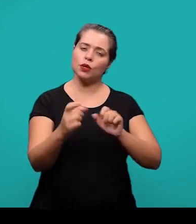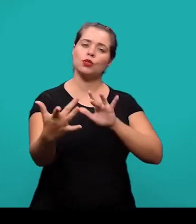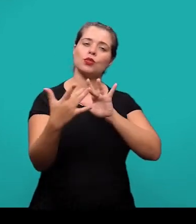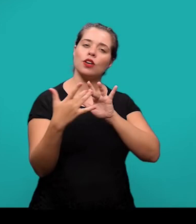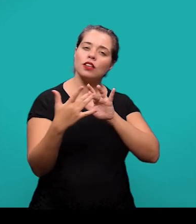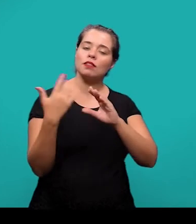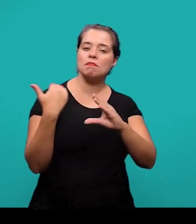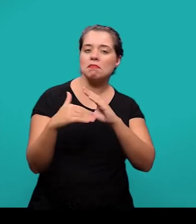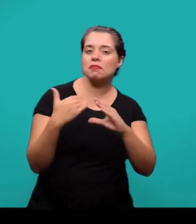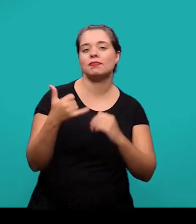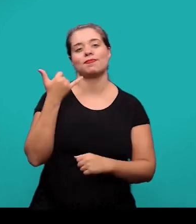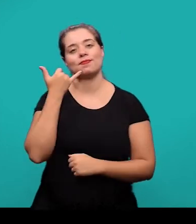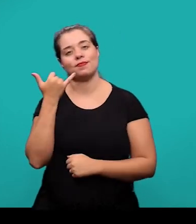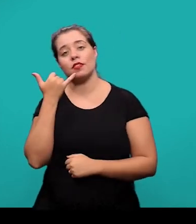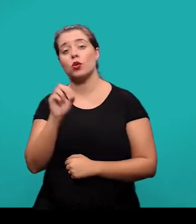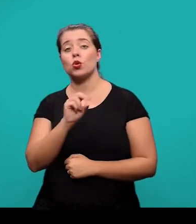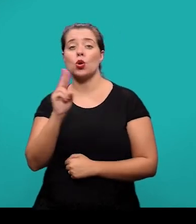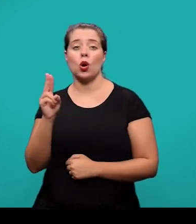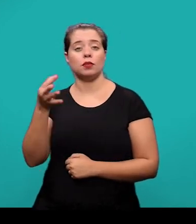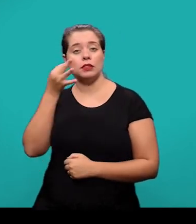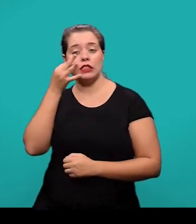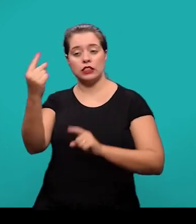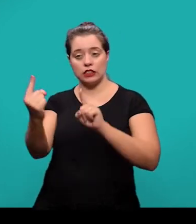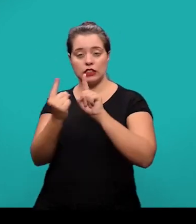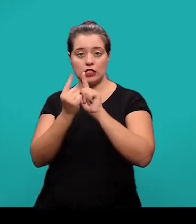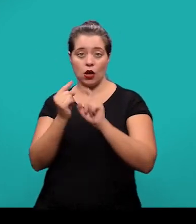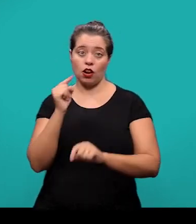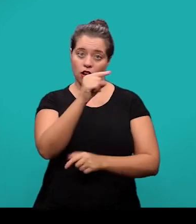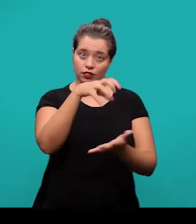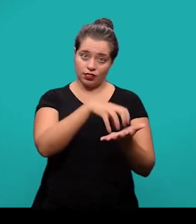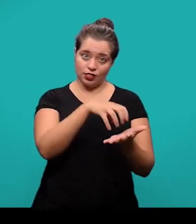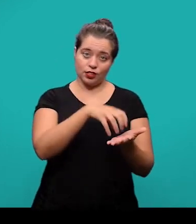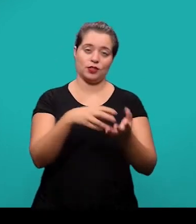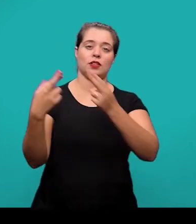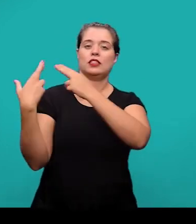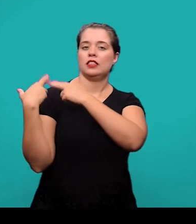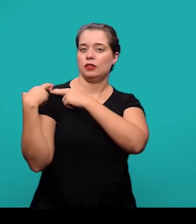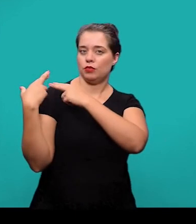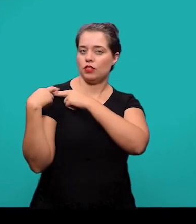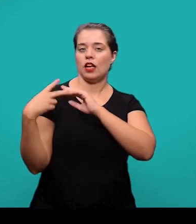por e-mail, por telefone ou presencialmente no Setor de Competência em Informação e Suporte à Pesquisa